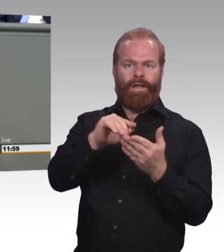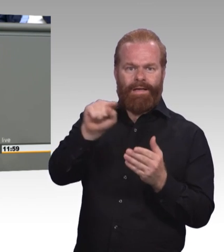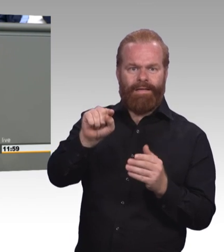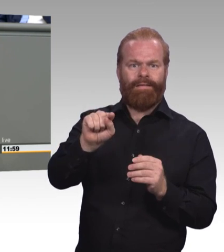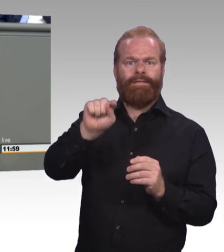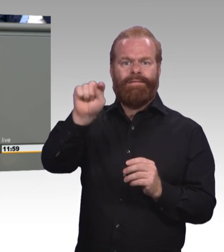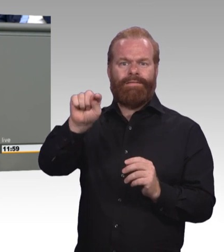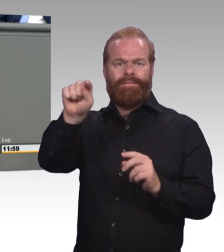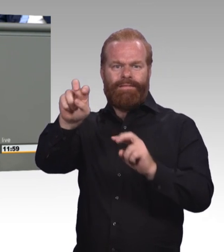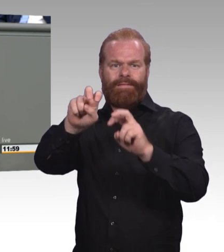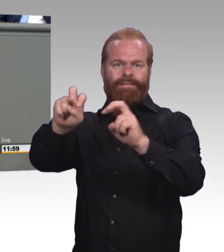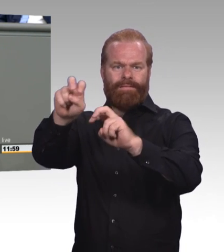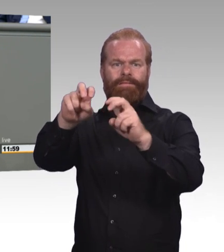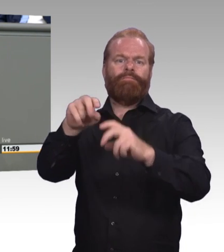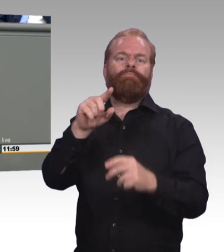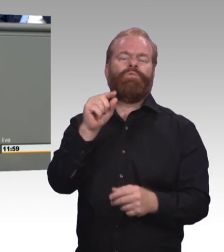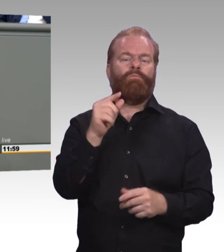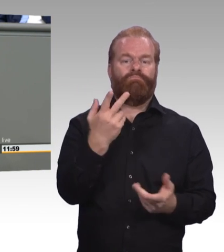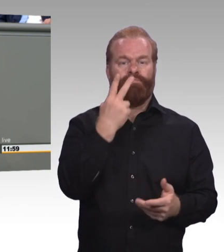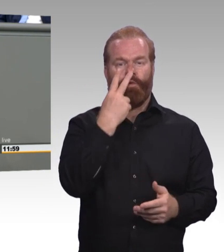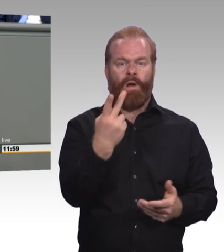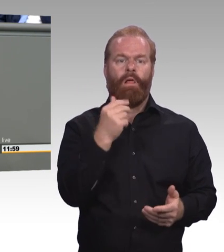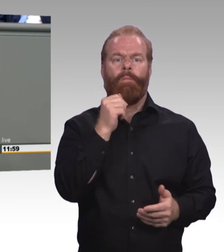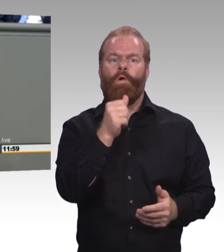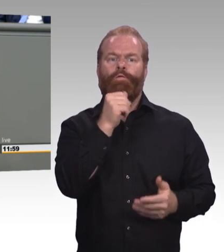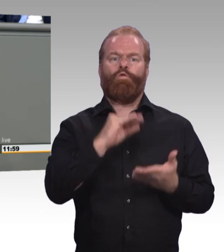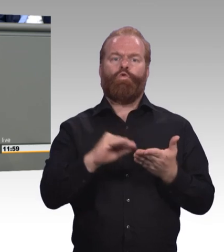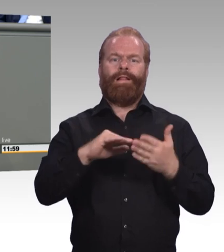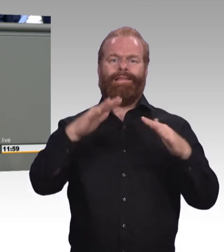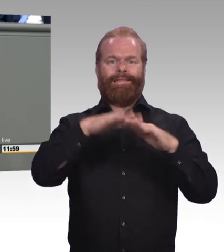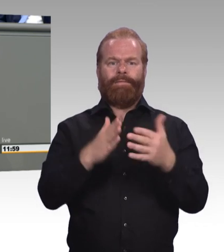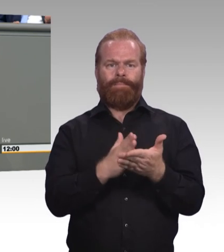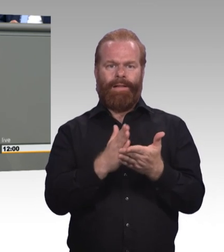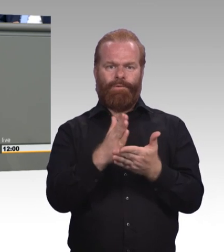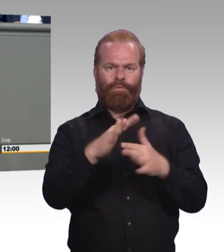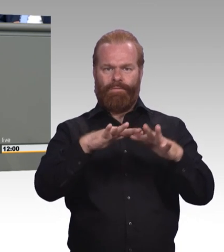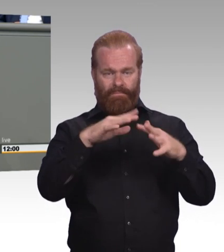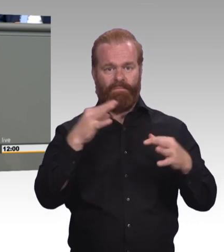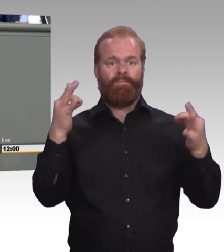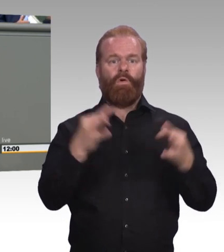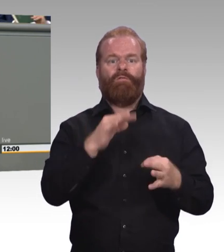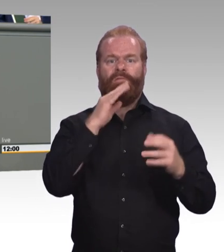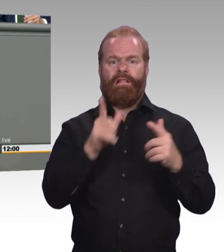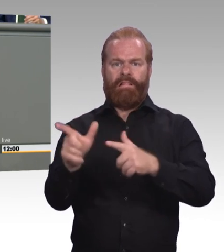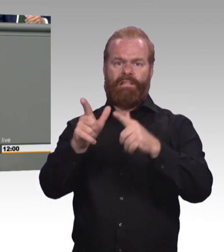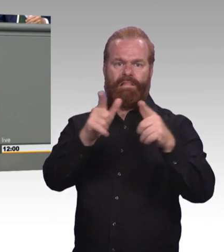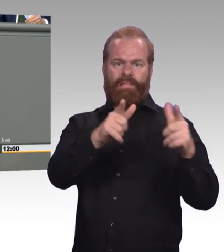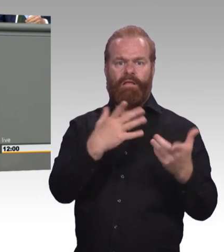die in der Enquete Berufliche Bildung engagiert sind, kennen das, es ist uns eindringlich geschildert worden